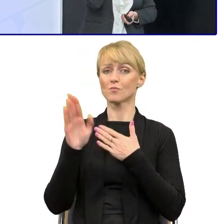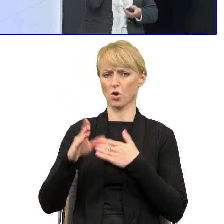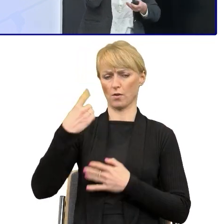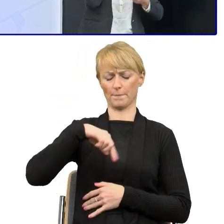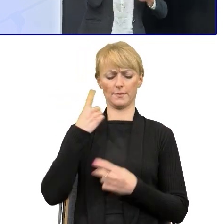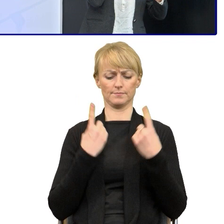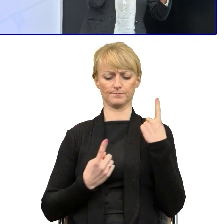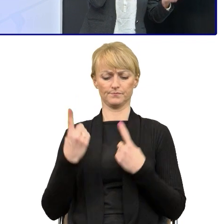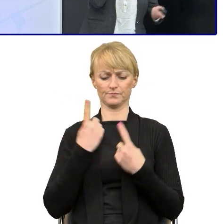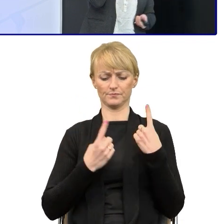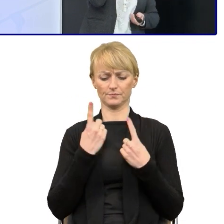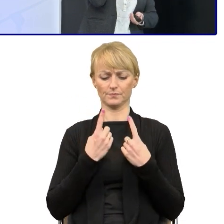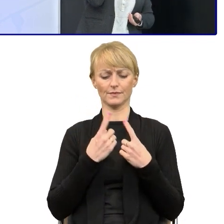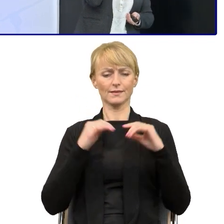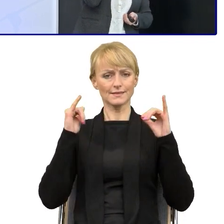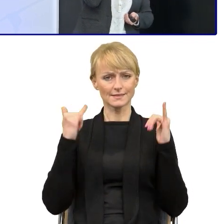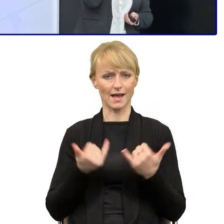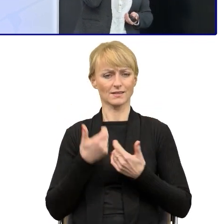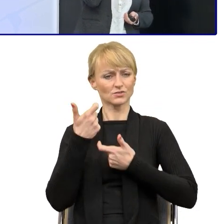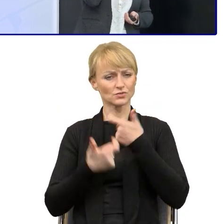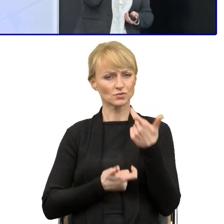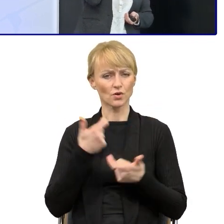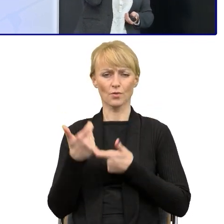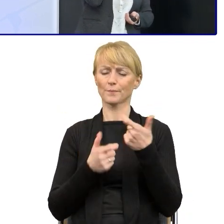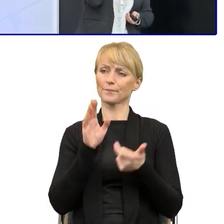jak trochę w większym zakresie próbować wprowadzać